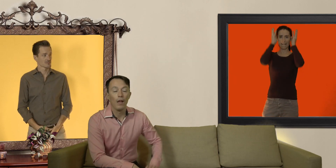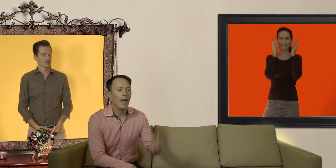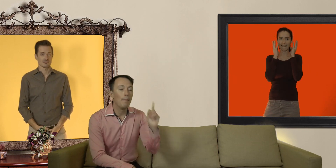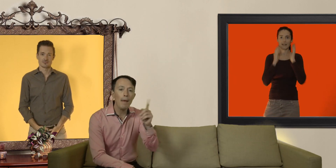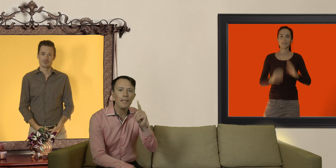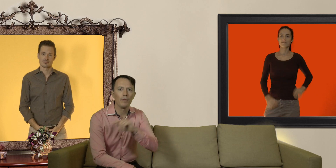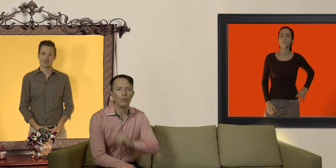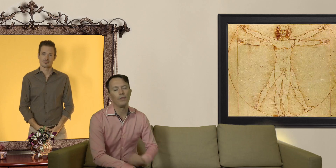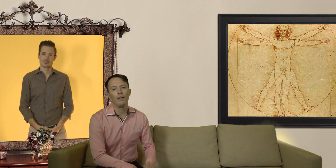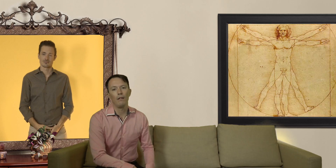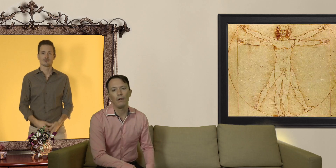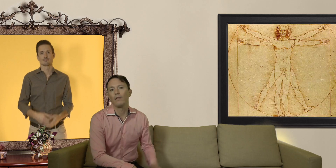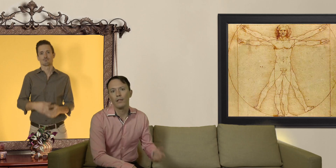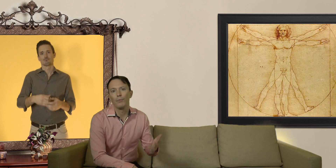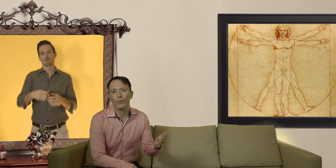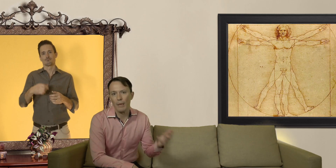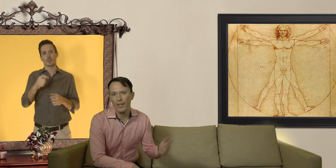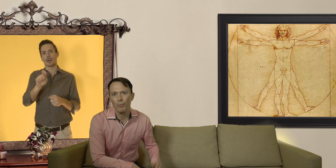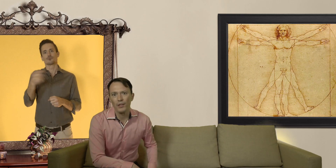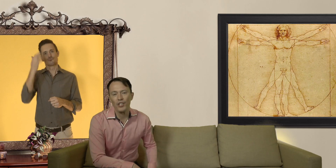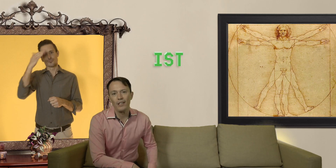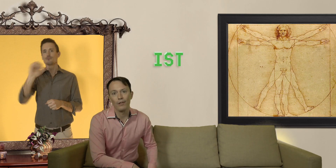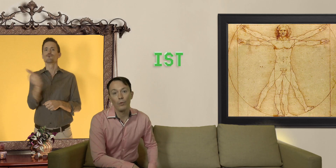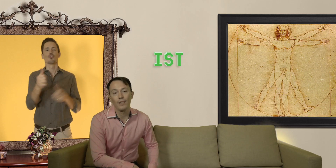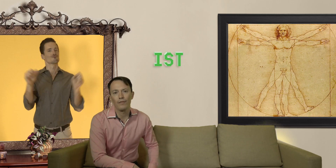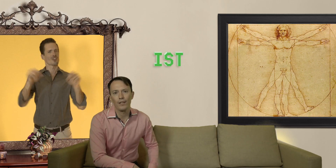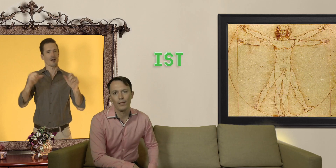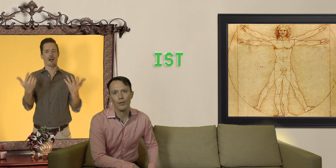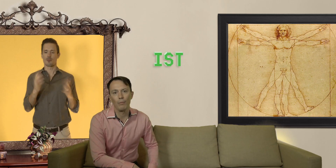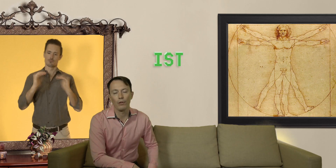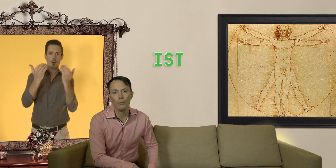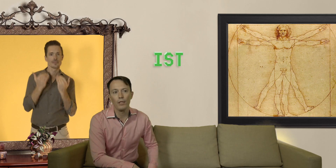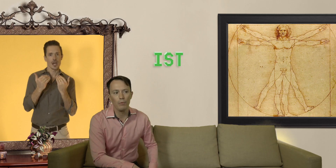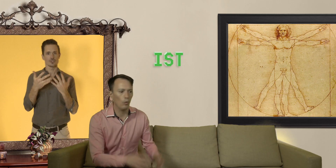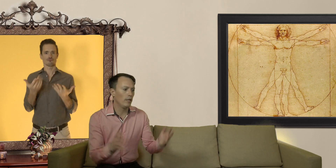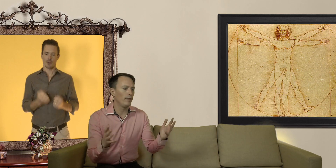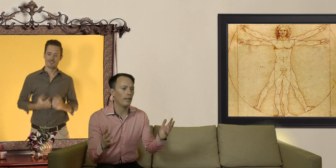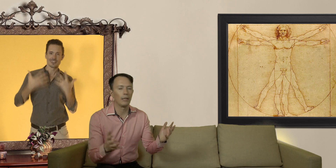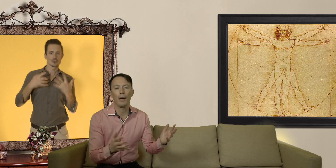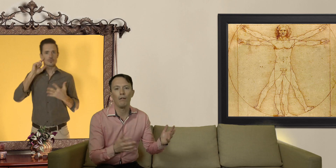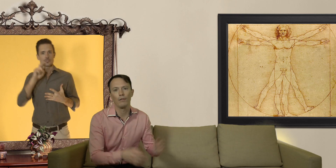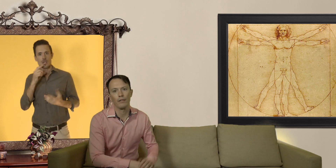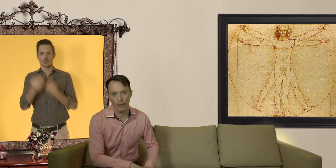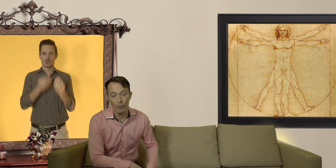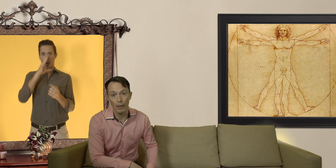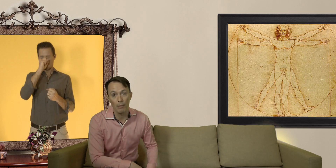et même si on est tous d'accord que c'est plutôt sympa de se protéger contre les infections sexuellement transmissibles ou d'éviter d'être parents quand c'est vraiment pas le moment